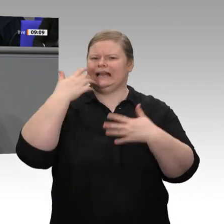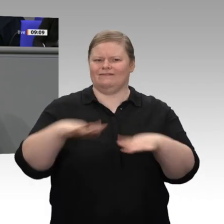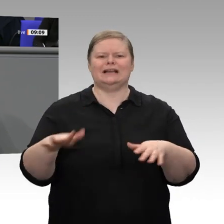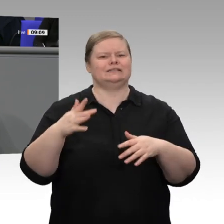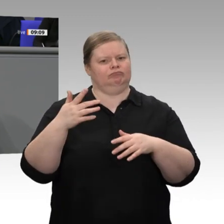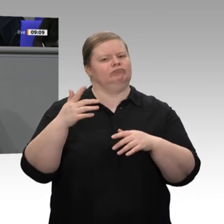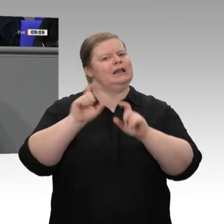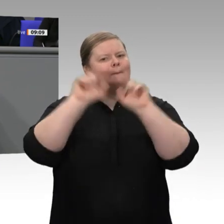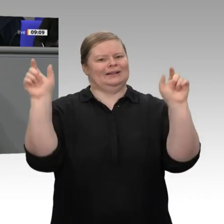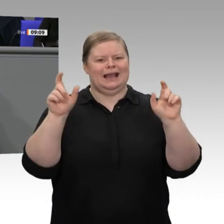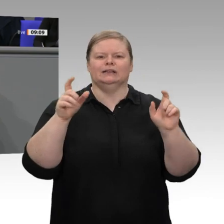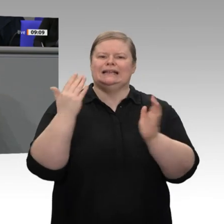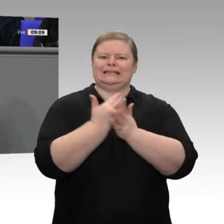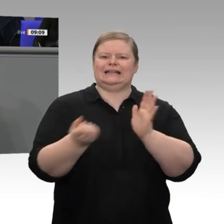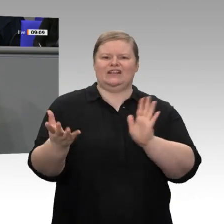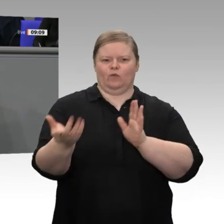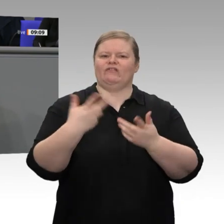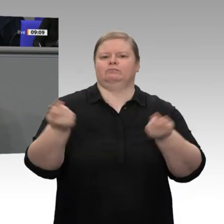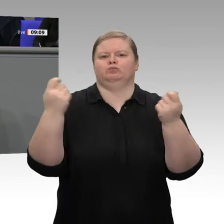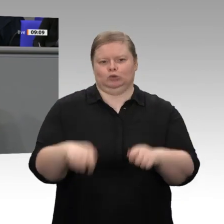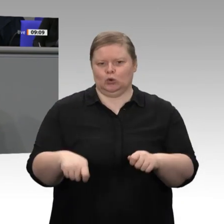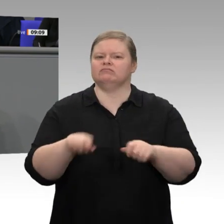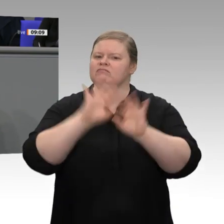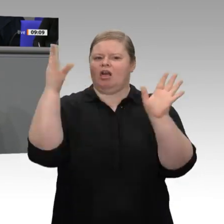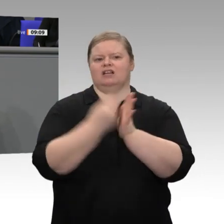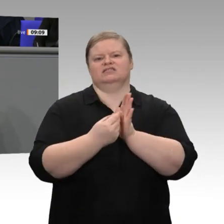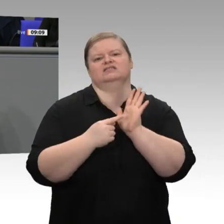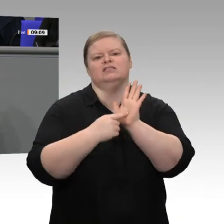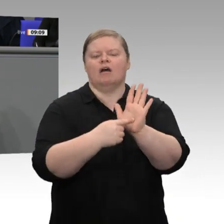Strukturstärkungsgesetz Kohleregionen auch deutlich gemacht: Wir lassen die Regionen